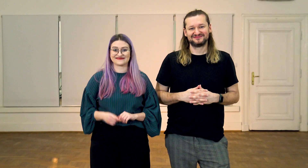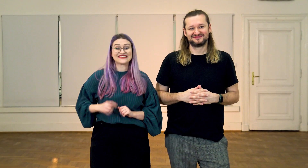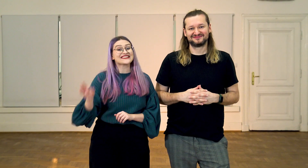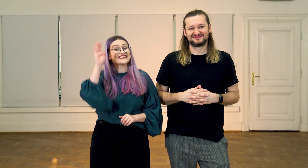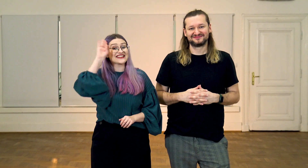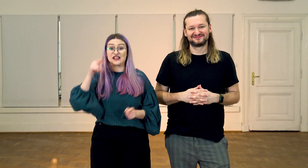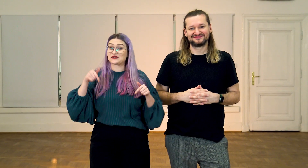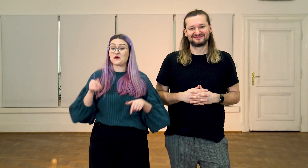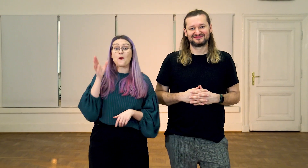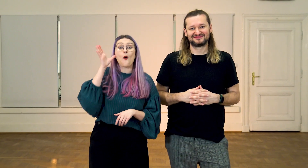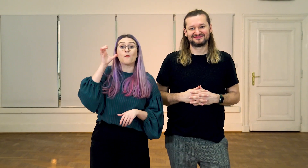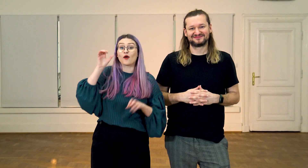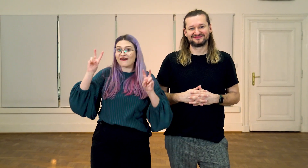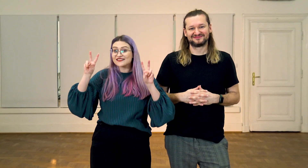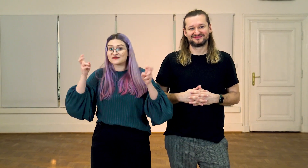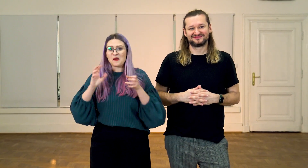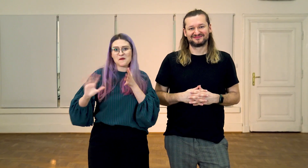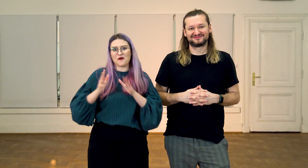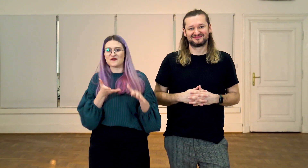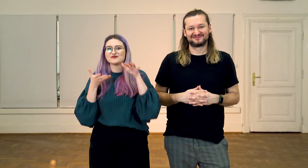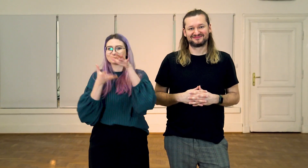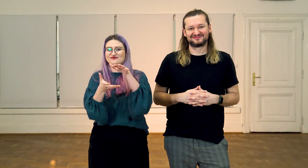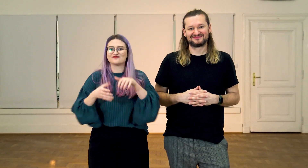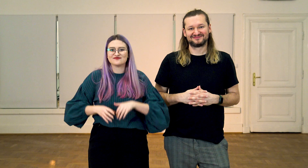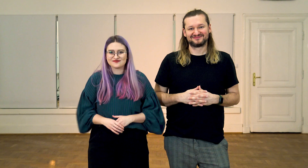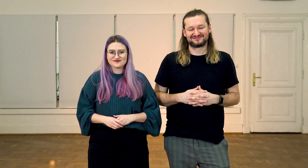W: Cześć! Tu podcast “Migowy alfabet”.